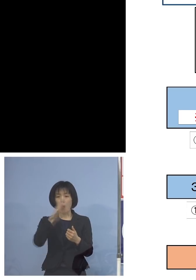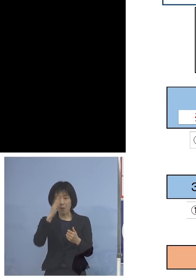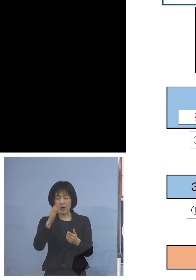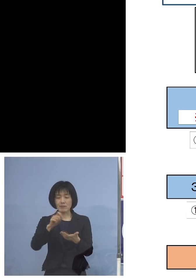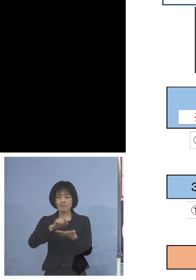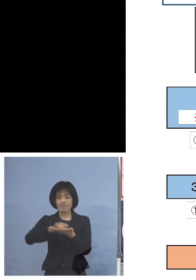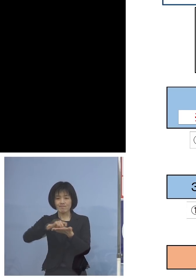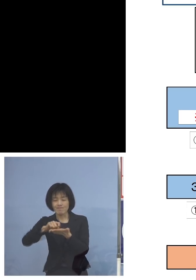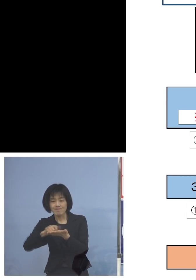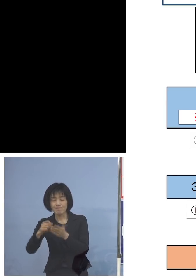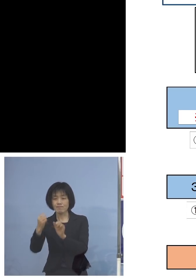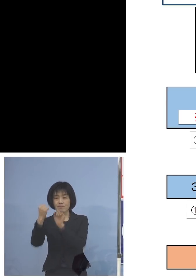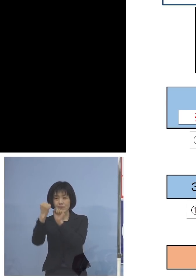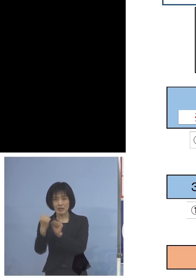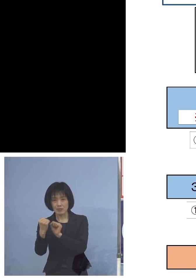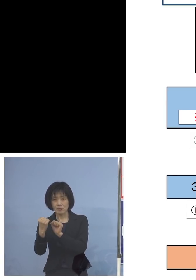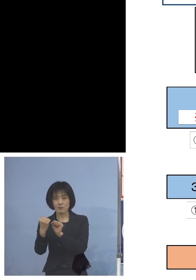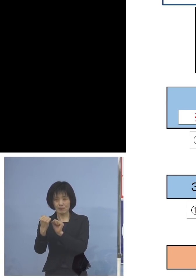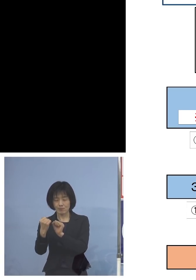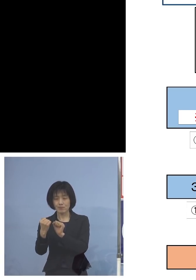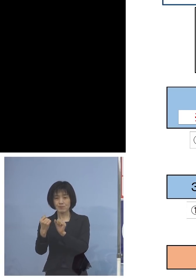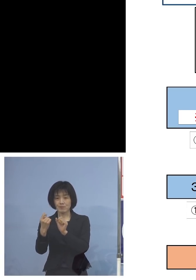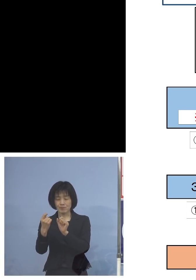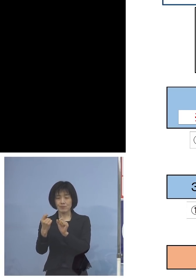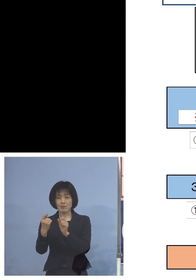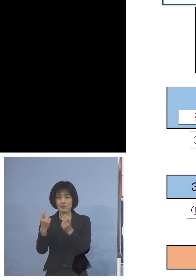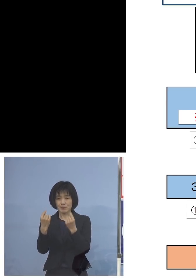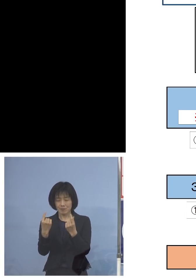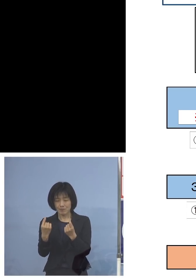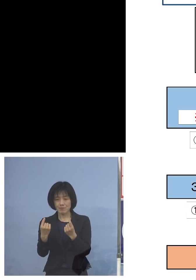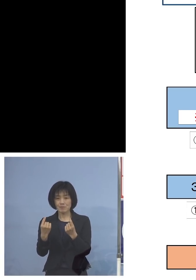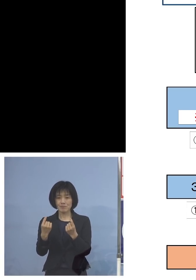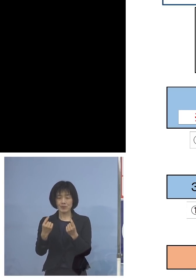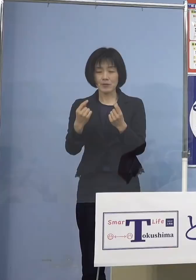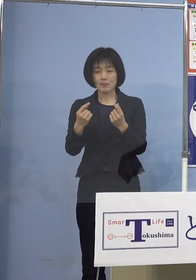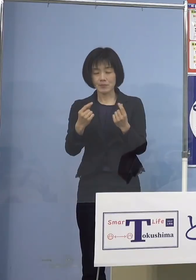そうした試験の時に発揮して いただければと思います